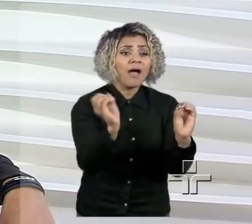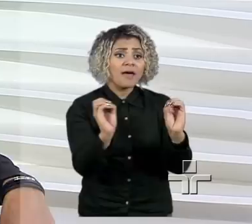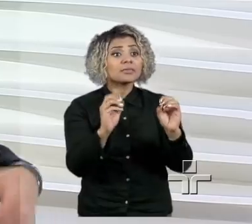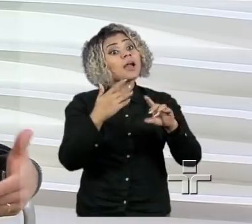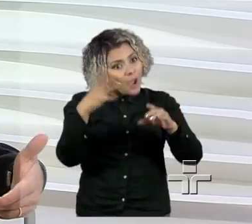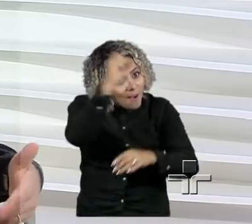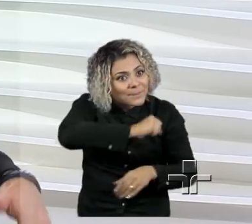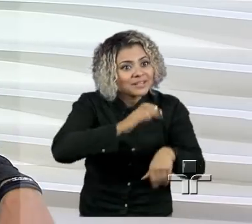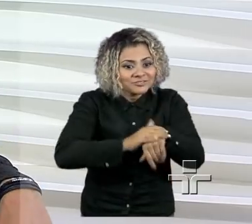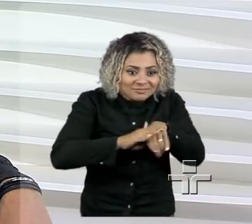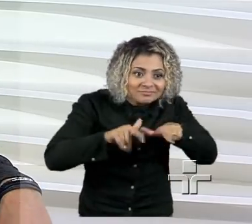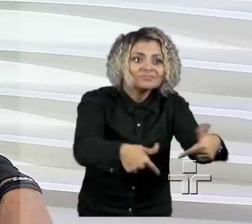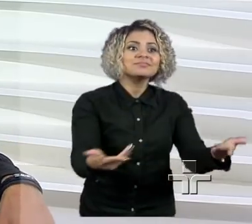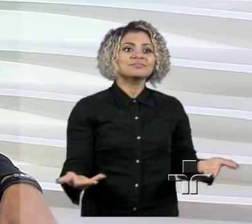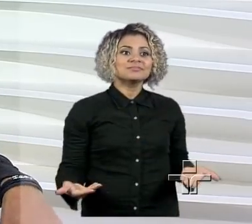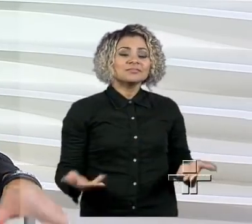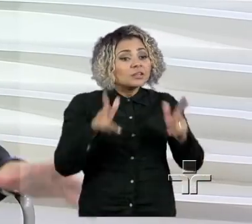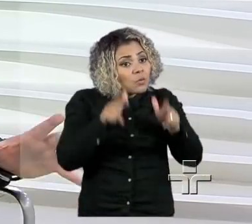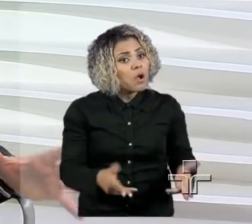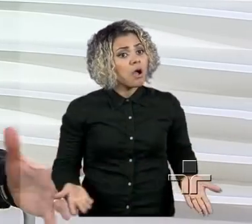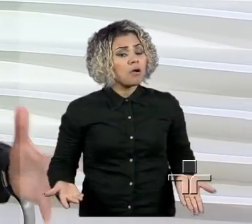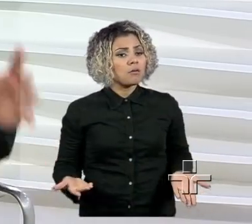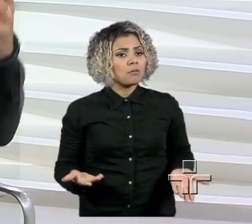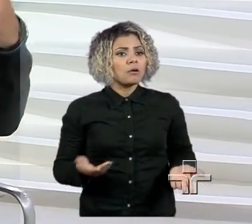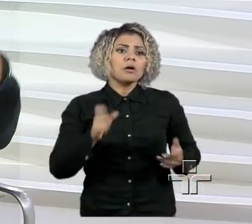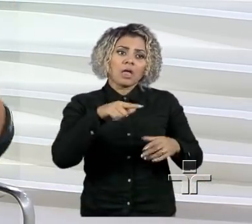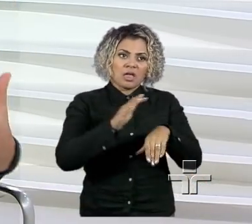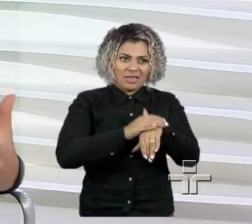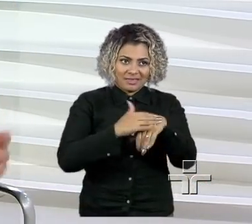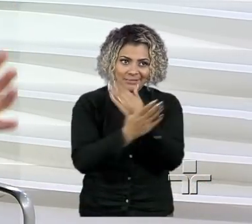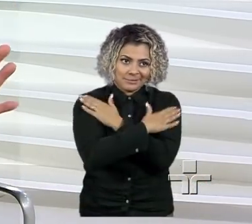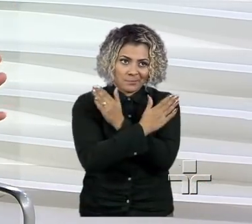Então, eu acho que as pessoas precisam, bom, primeiro que esse desemprego do país acaba